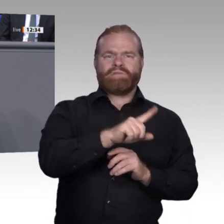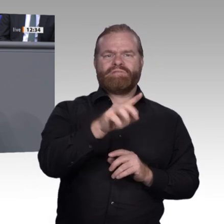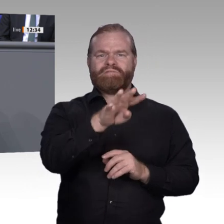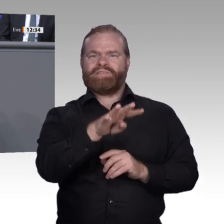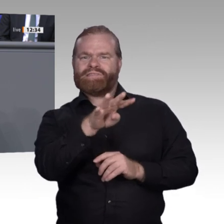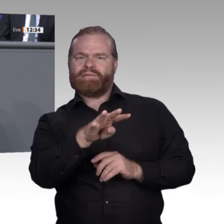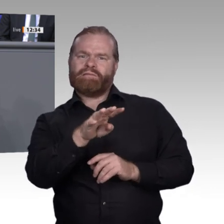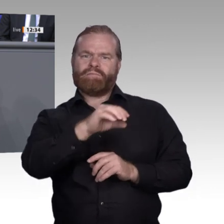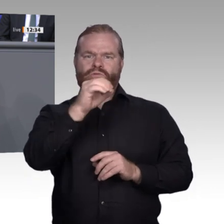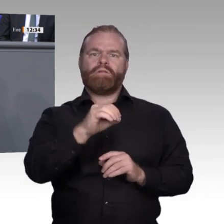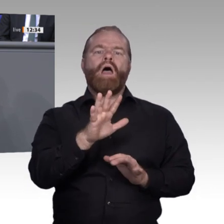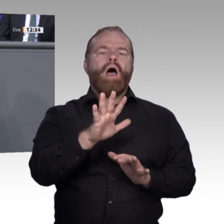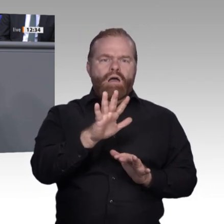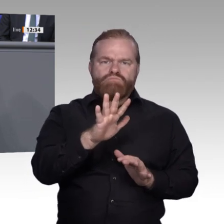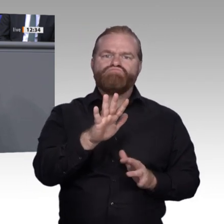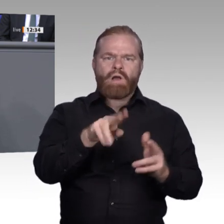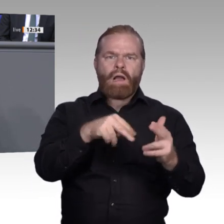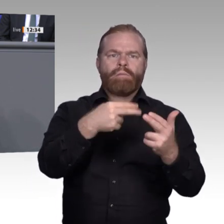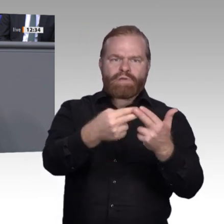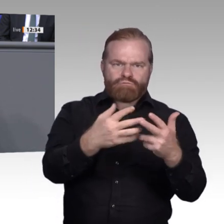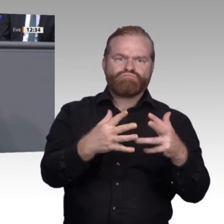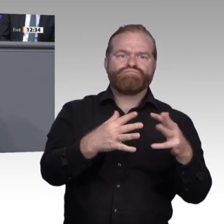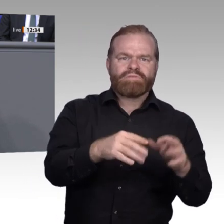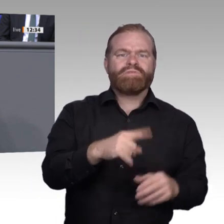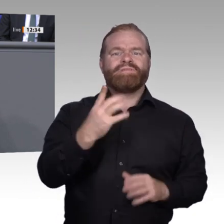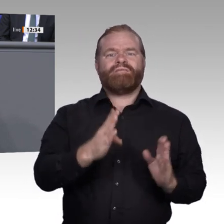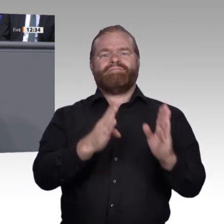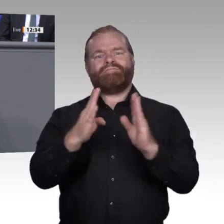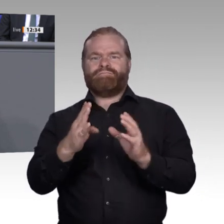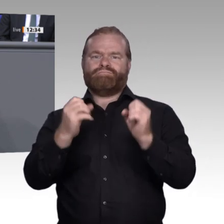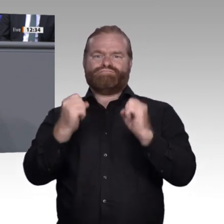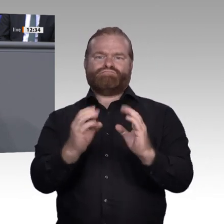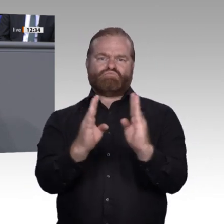ein Tablet als einen sehr dekorativen Befüllungszustand einer ansonsten analogen Postmappe sieht.